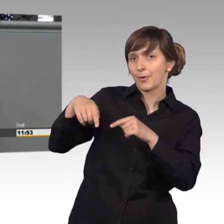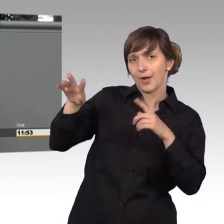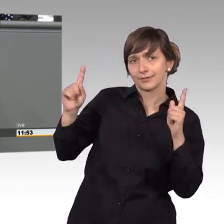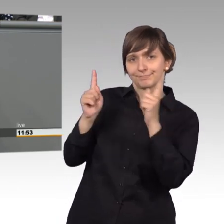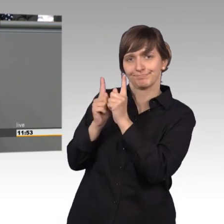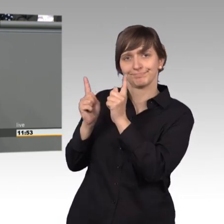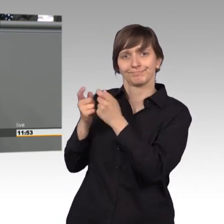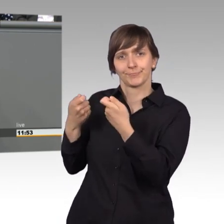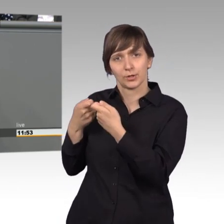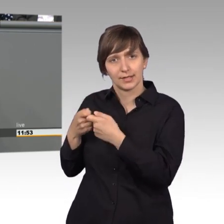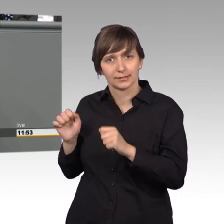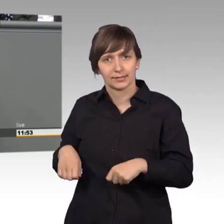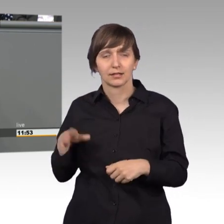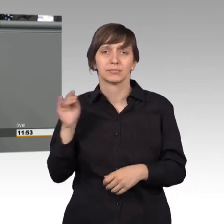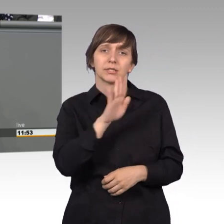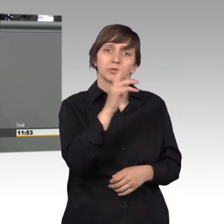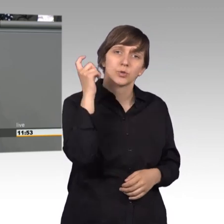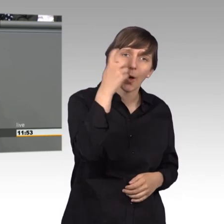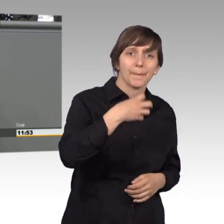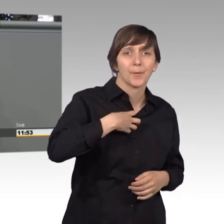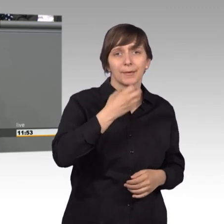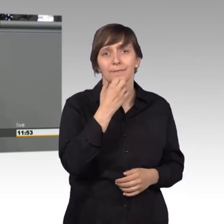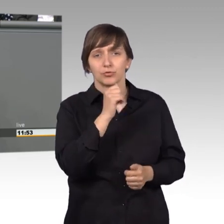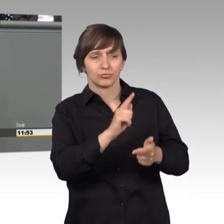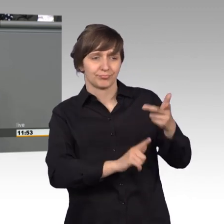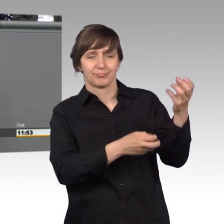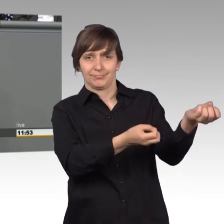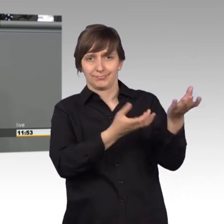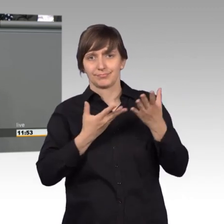mit ihren Sorgen, Problemen, Wünschen aber auch mit ganz konkreten Anträgen.